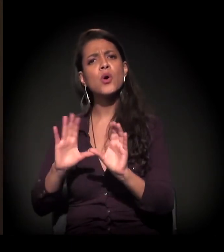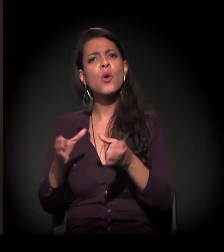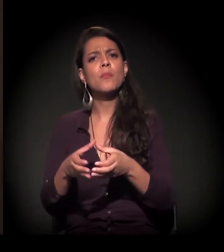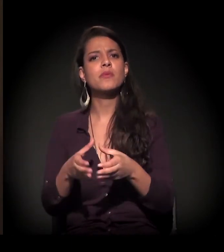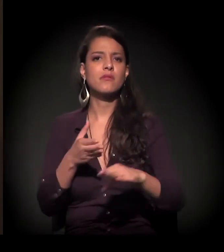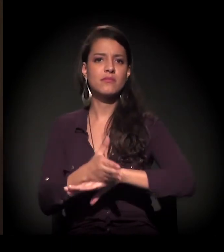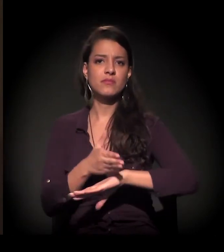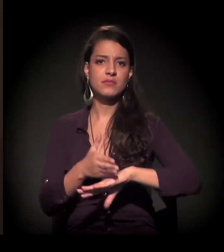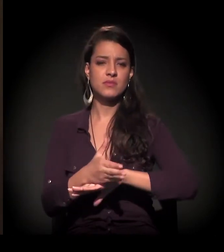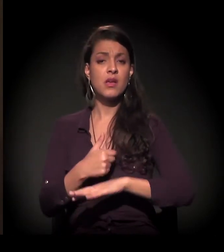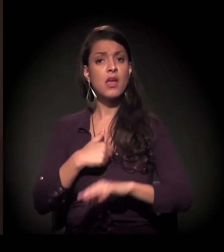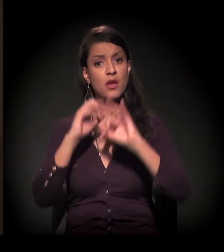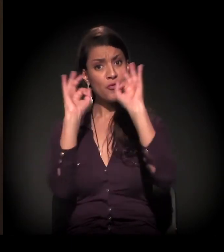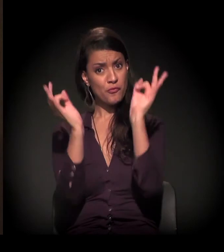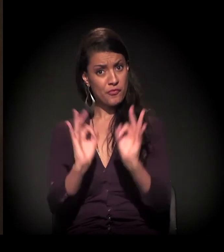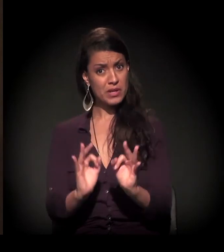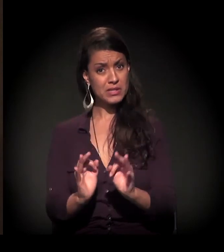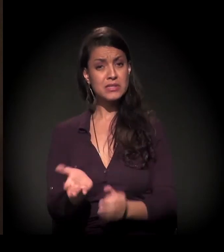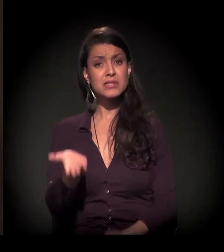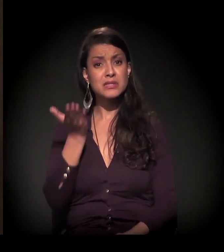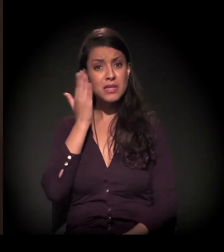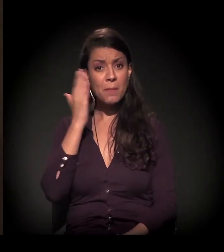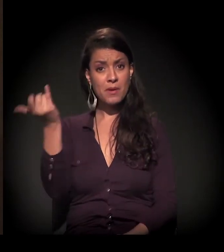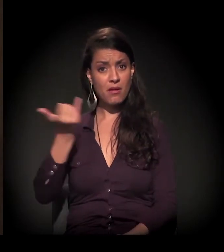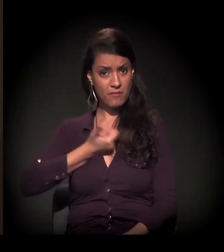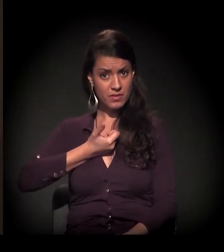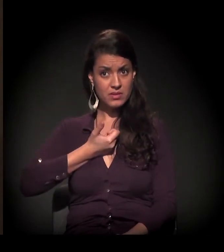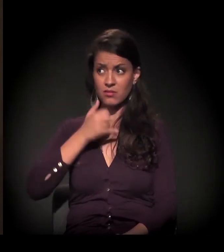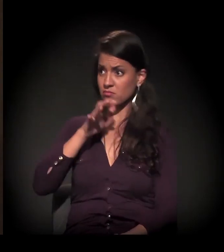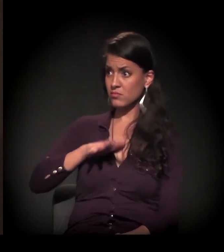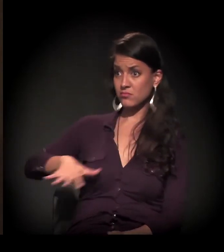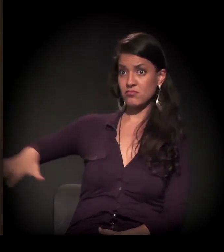E eu estou muito feliz hoje de saber que um espaço deste